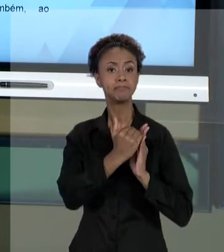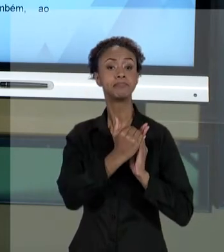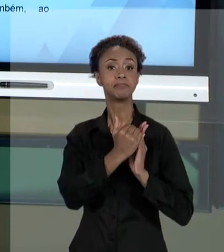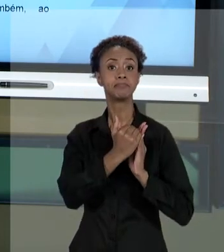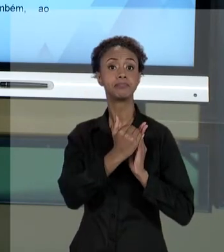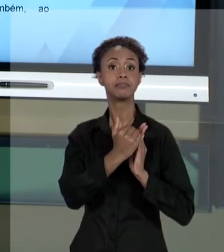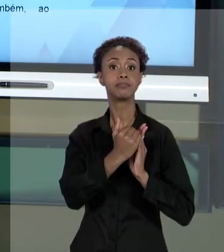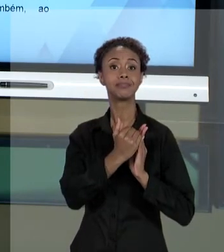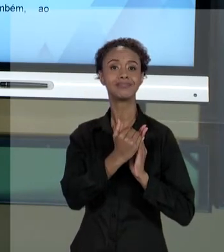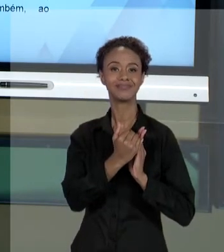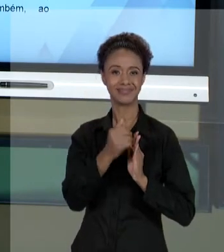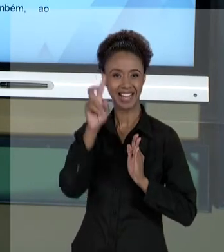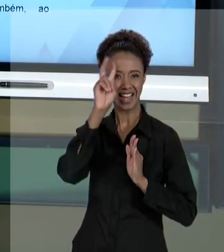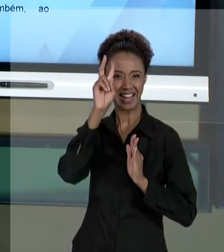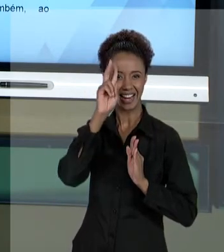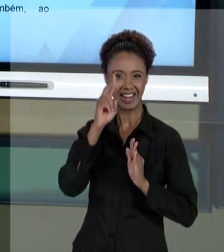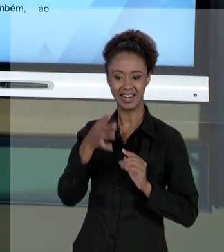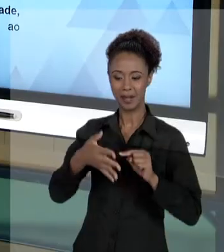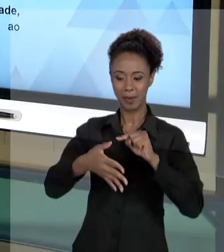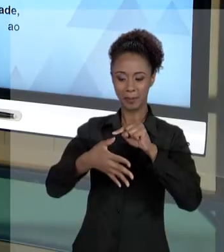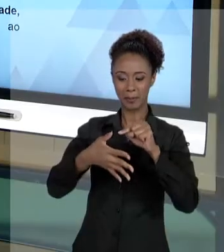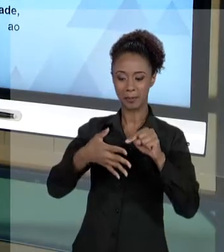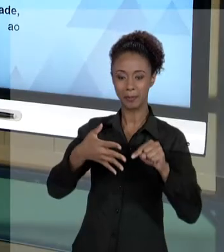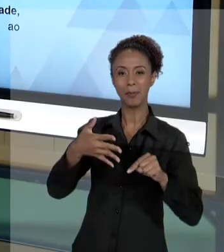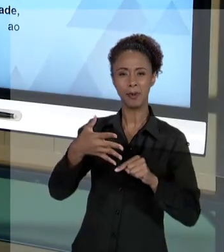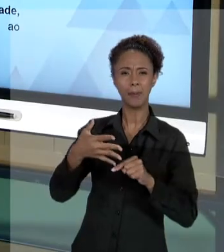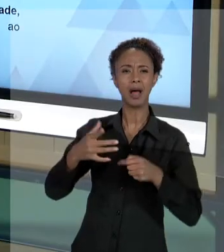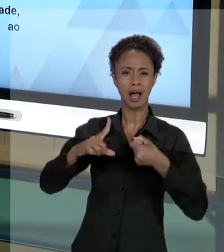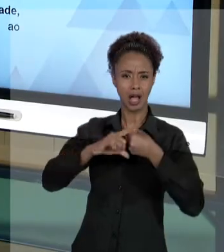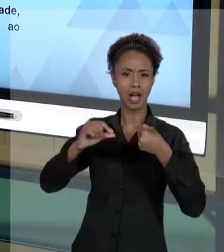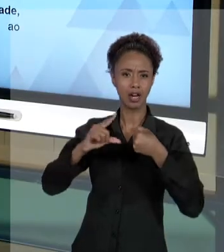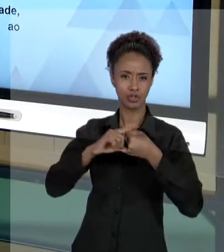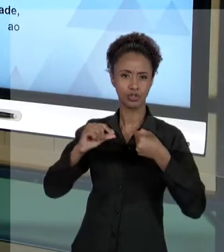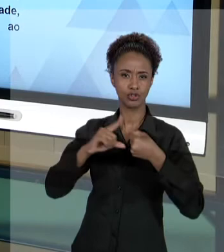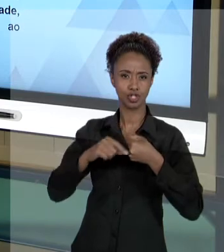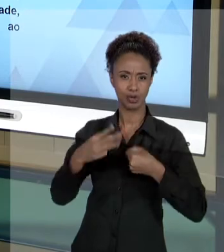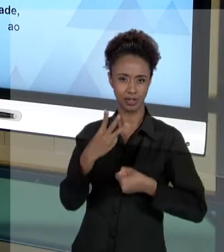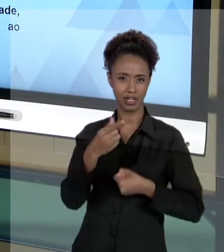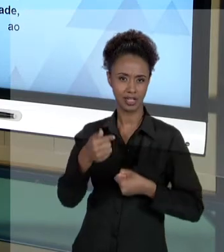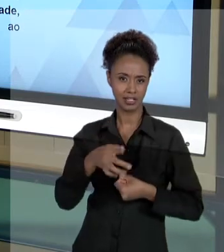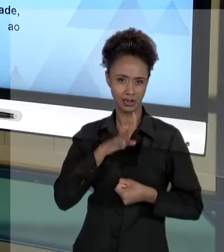AQUELES CINCO, QUE JÁ ESTÃO NO ARTIGO 37. JÁ SÃO CONHECIDOS DE TODOS NÓS. QUE DIZEM RESPEITO À